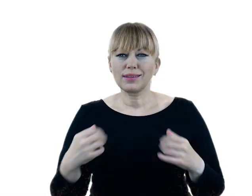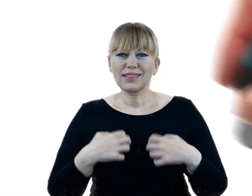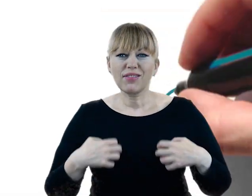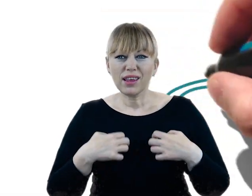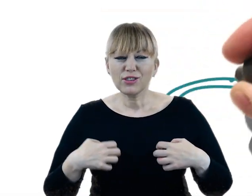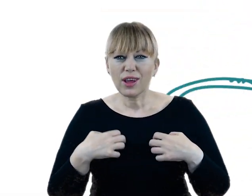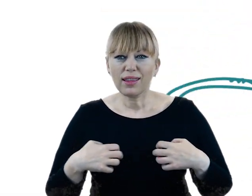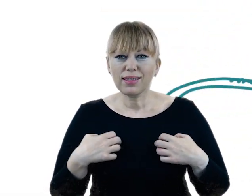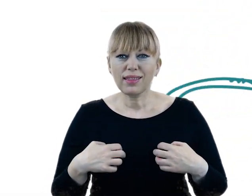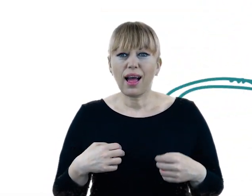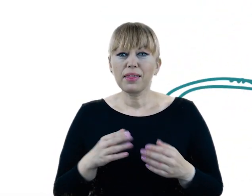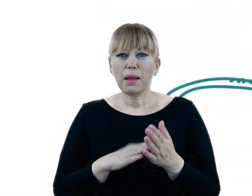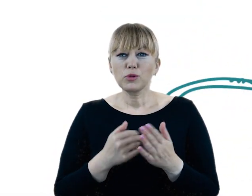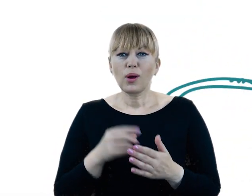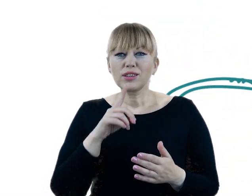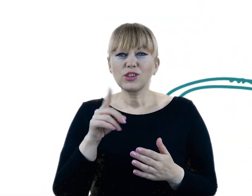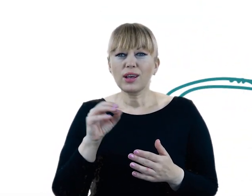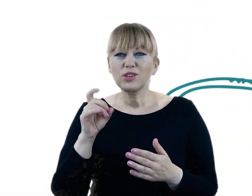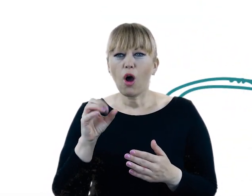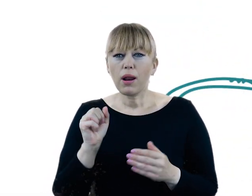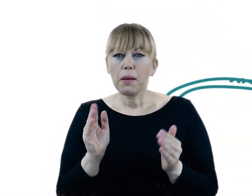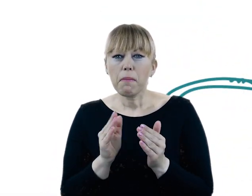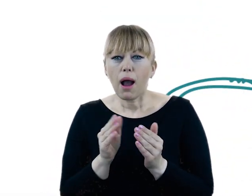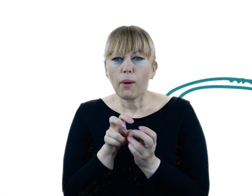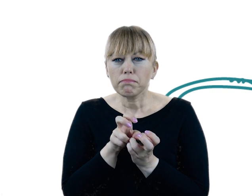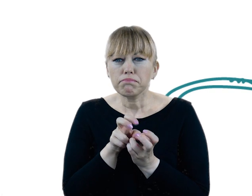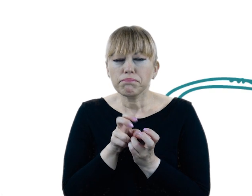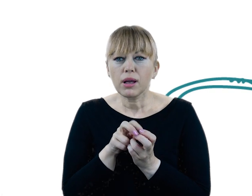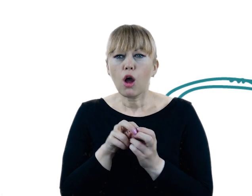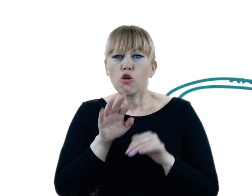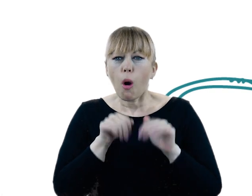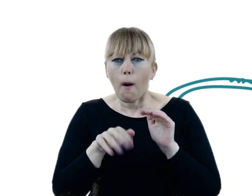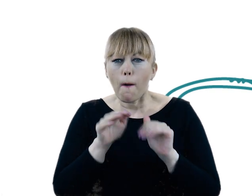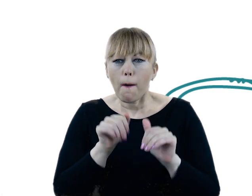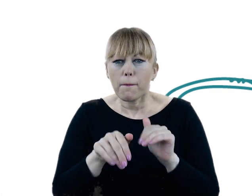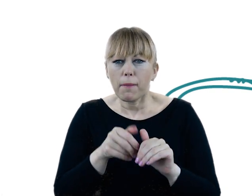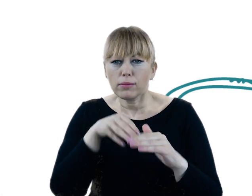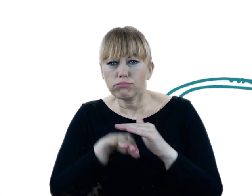Wśród najciekawszych rzęsorek rzeczek, mała ryjówka, która uwielbia kopać korytarze w nadbrzeżnych skarpach.